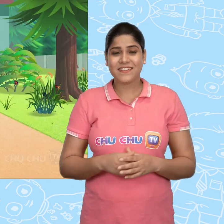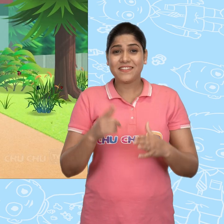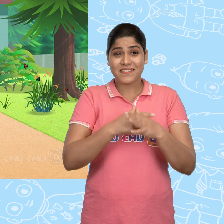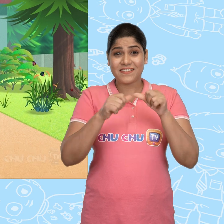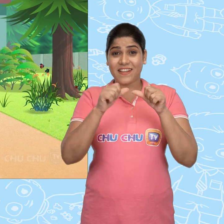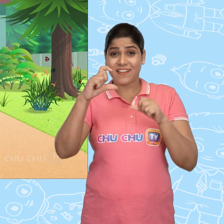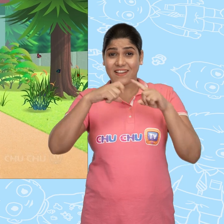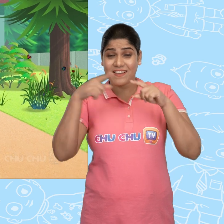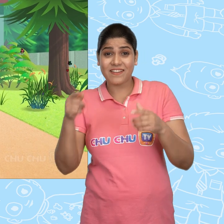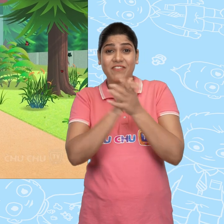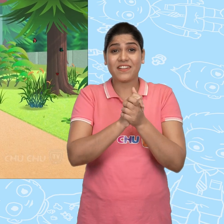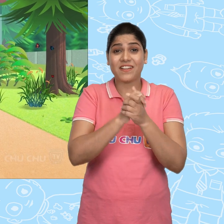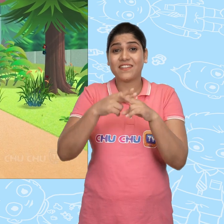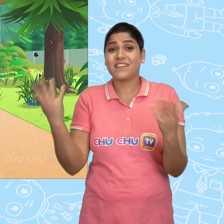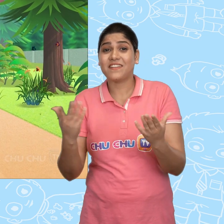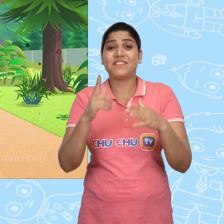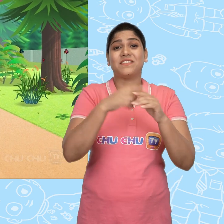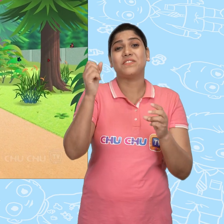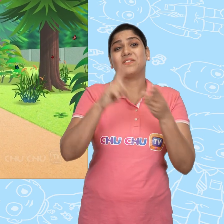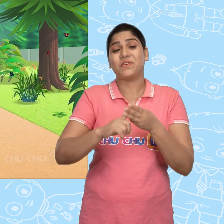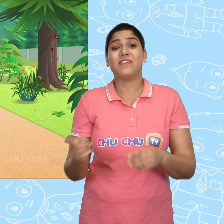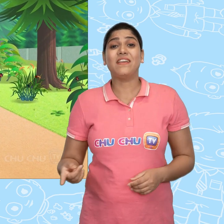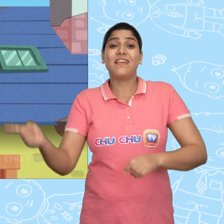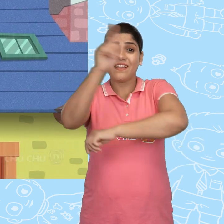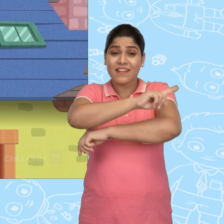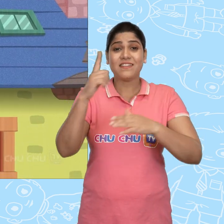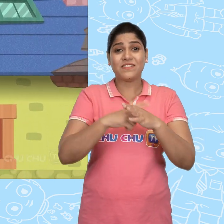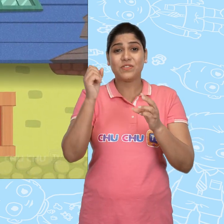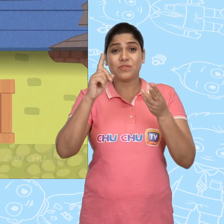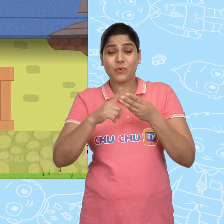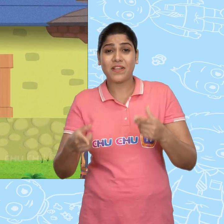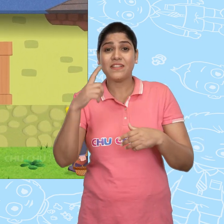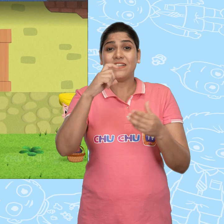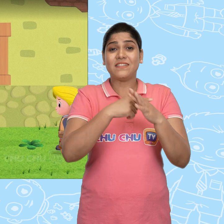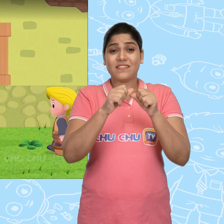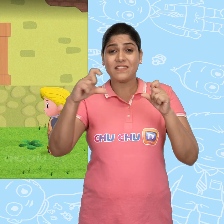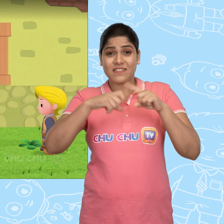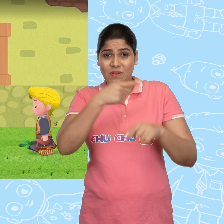Jack का एक दोस्त था जिसका नाम था Joe. एक दिन Joe ने Jack को